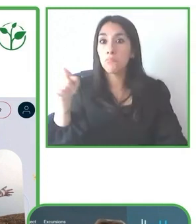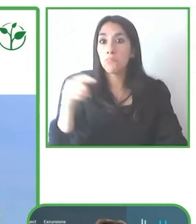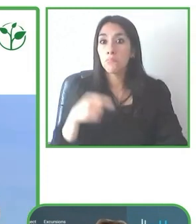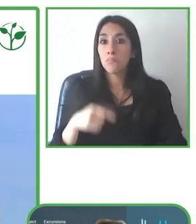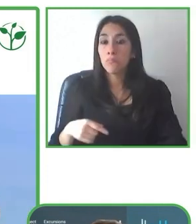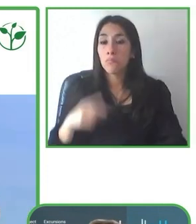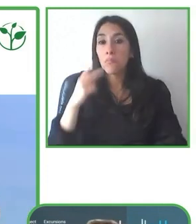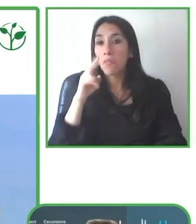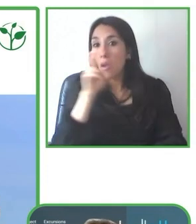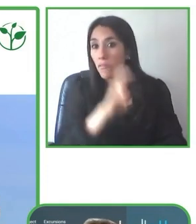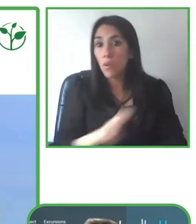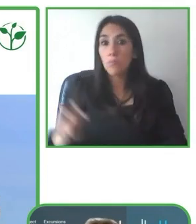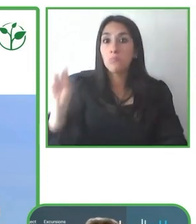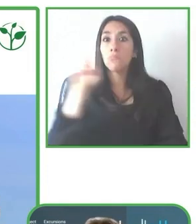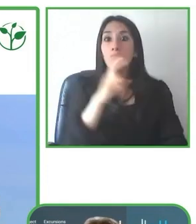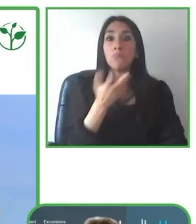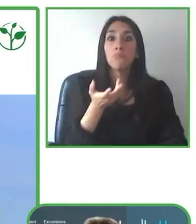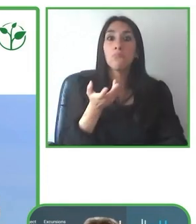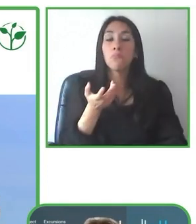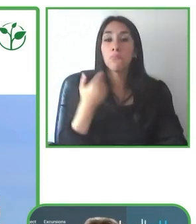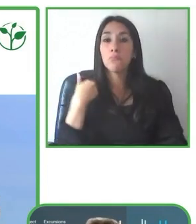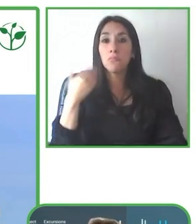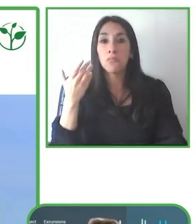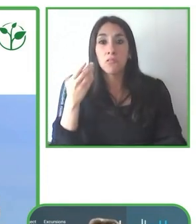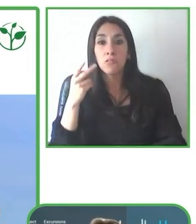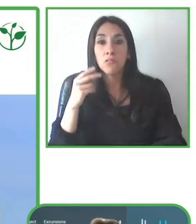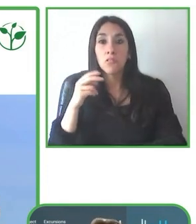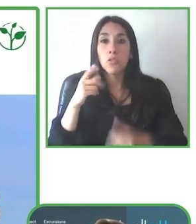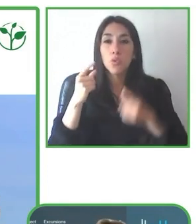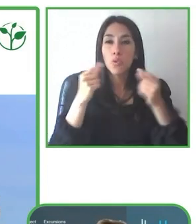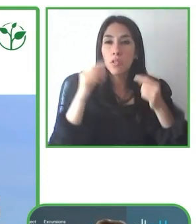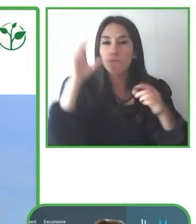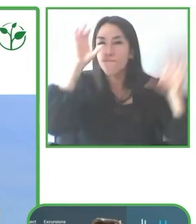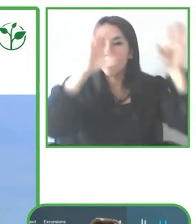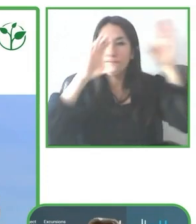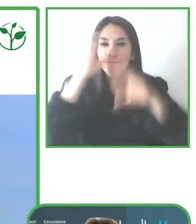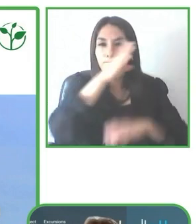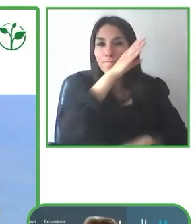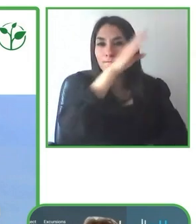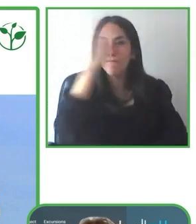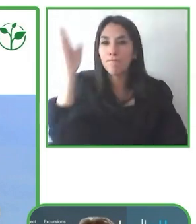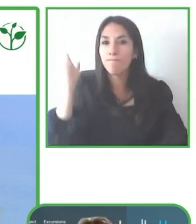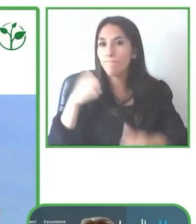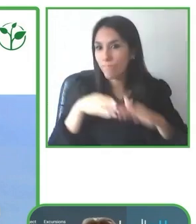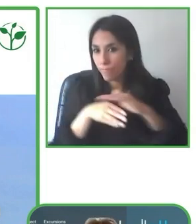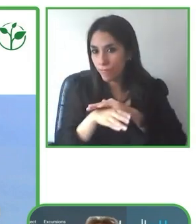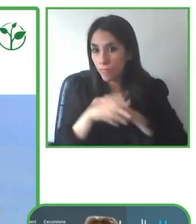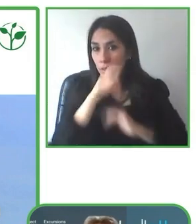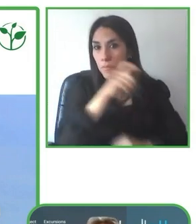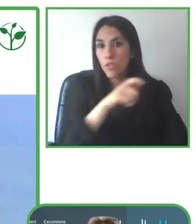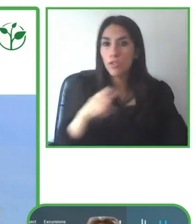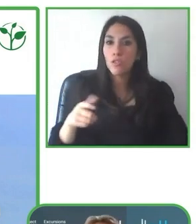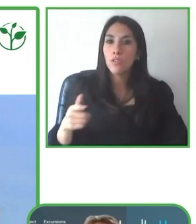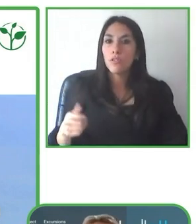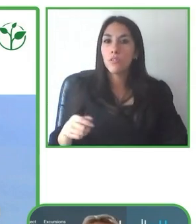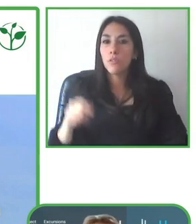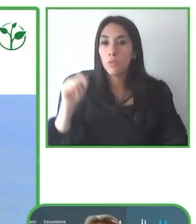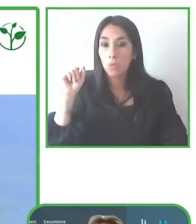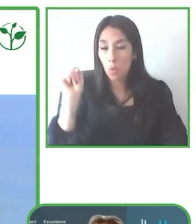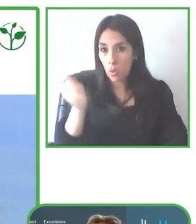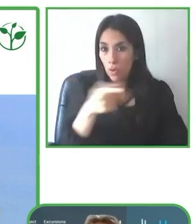caso yo también soy cofundadora y es un lodge en la Amazonía donde realmente hemos